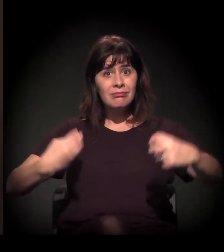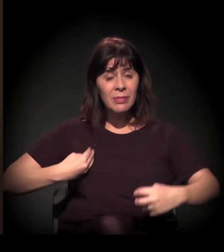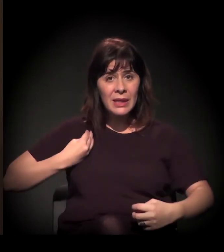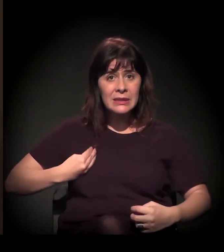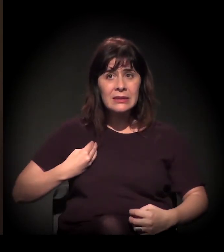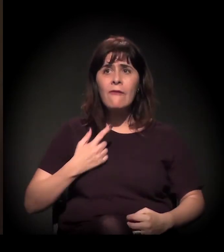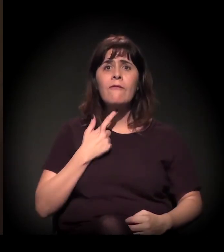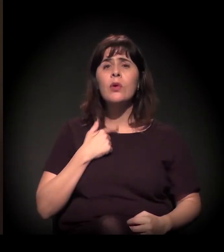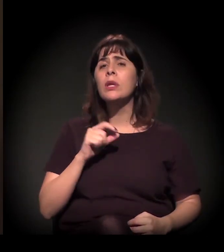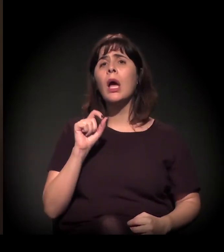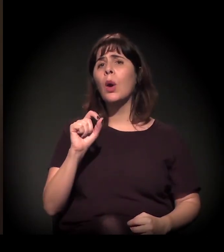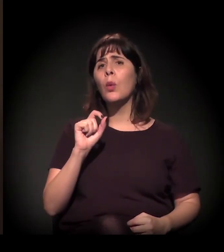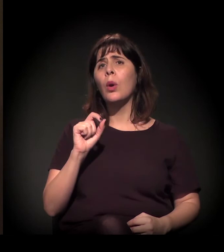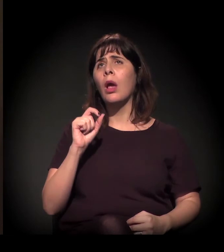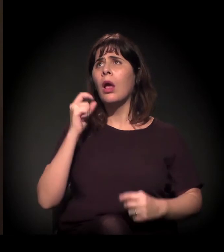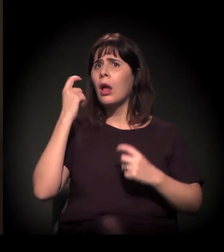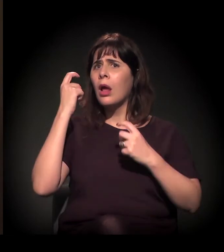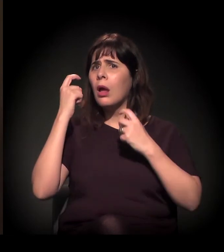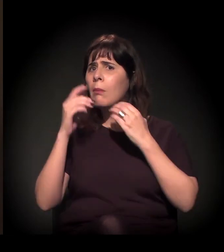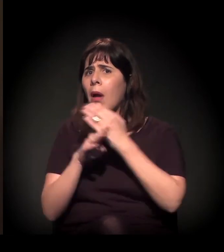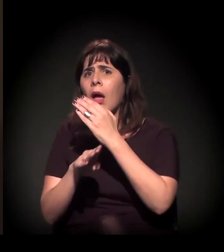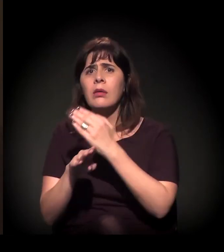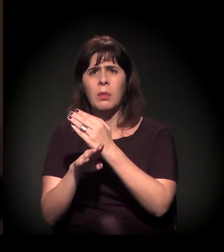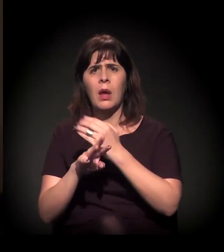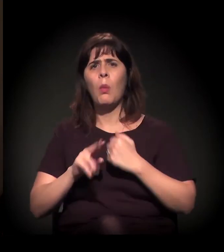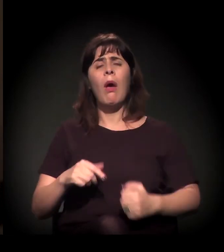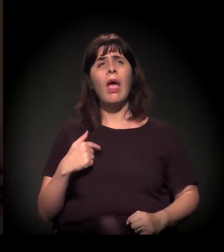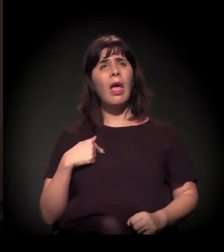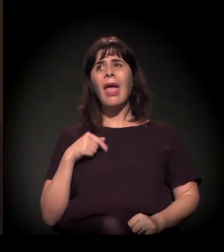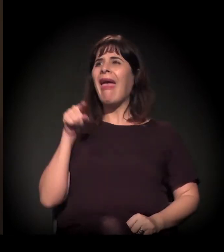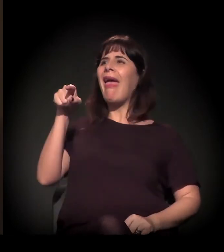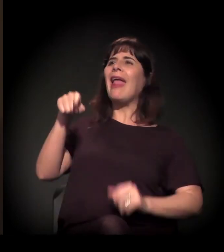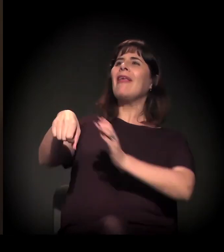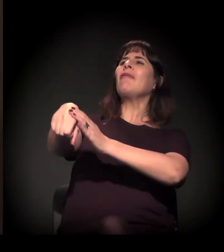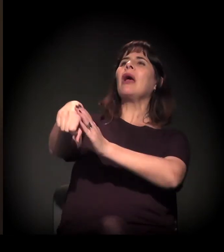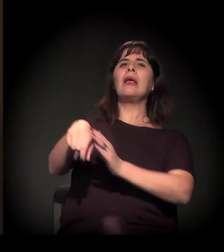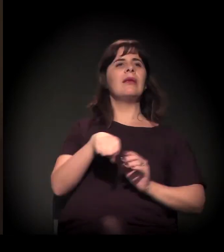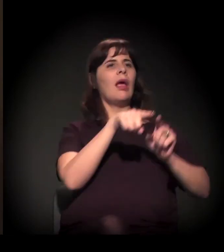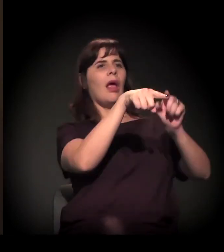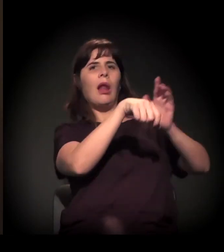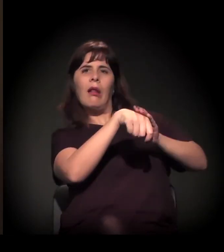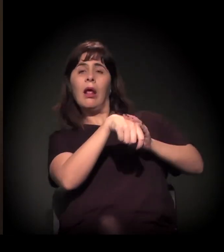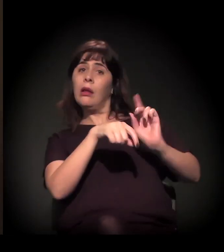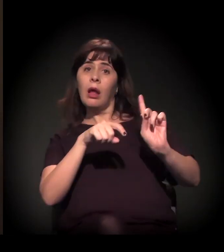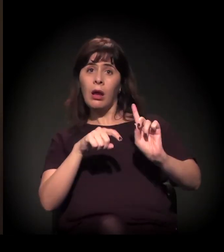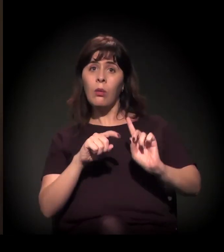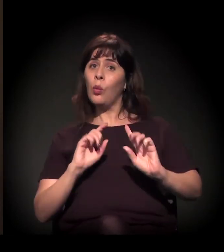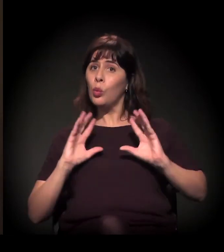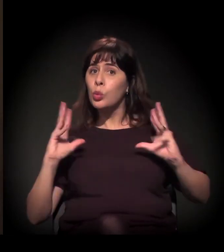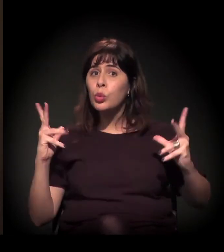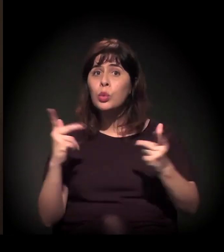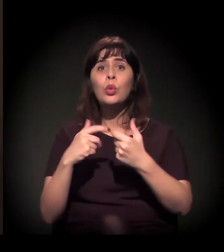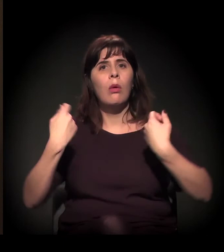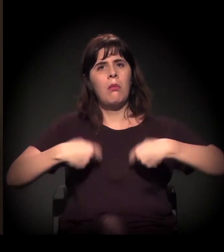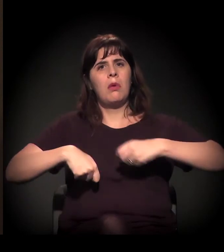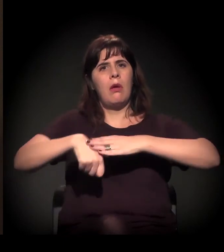Não estão querendo só um resultado que eu faça, que ele faça, que o outro faça. Todos têm que participar realmente desses movimentos,